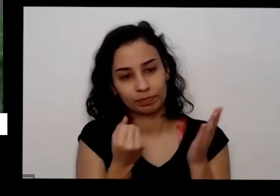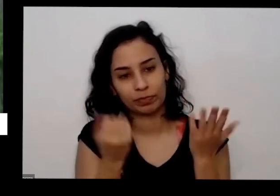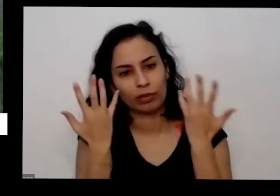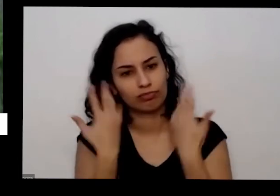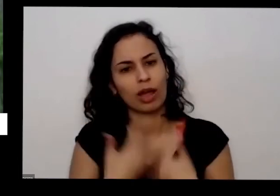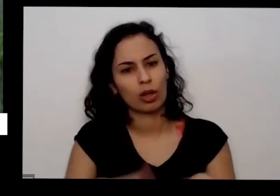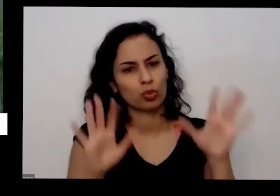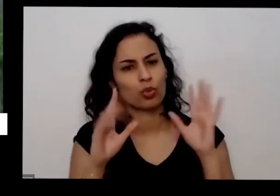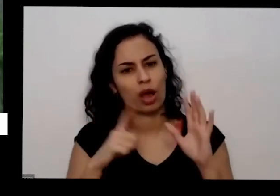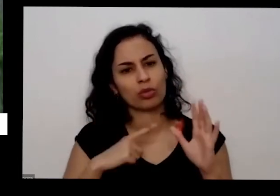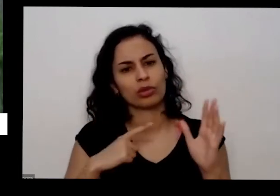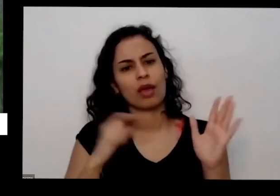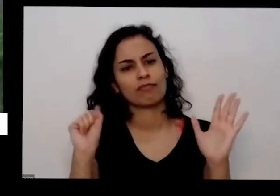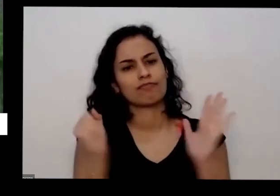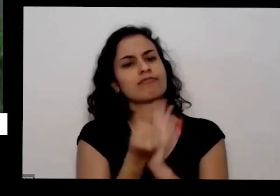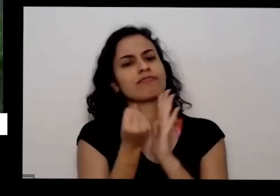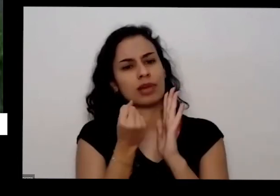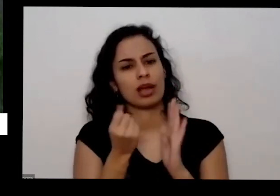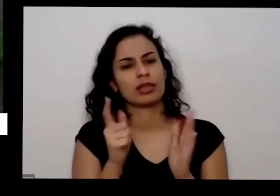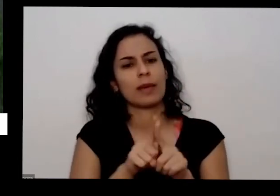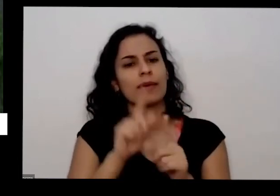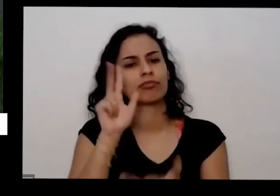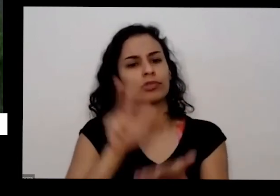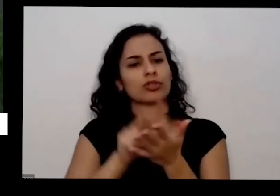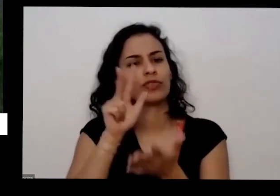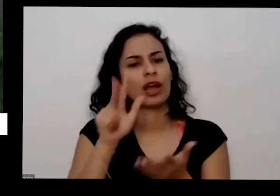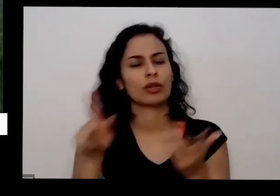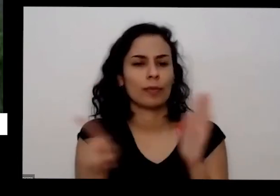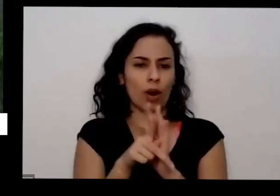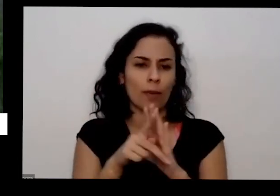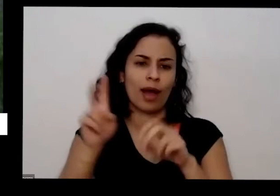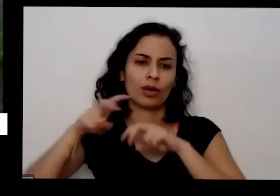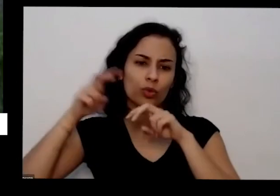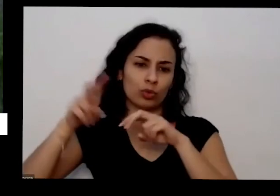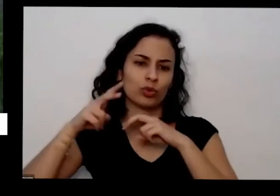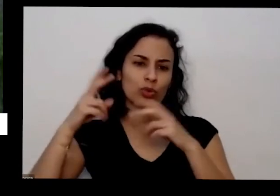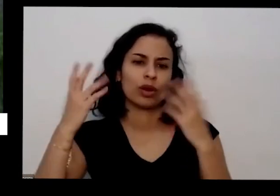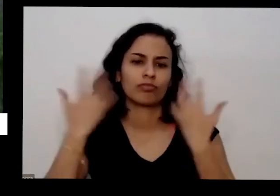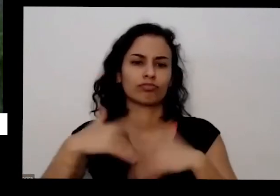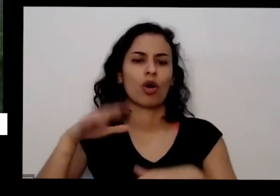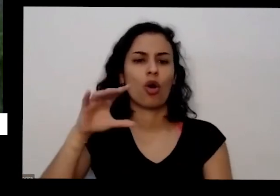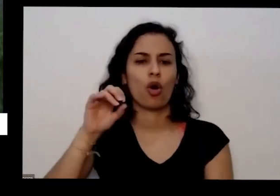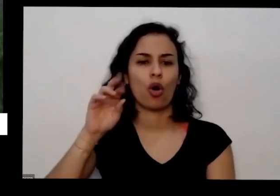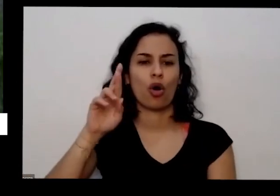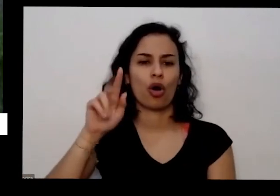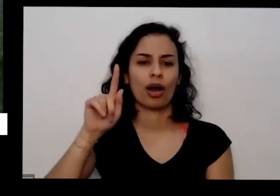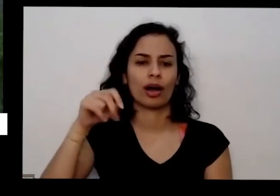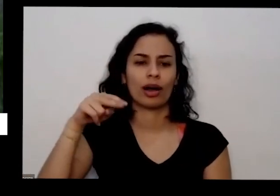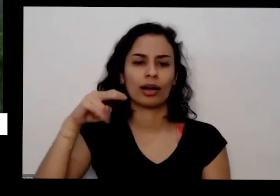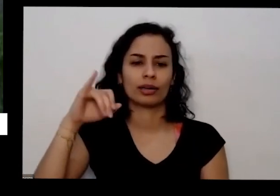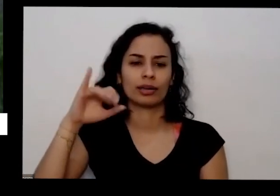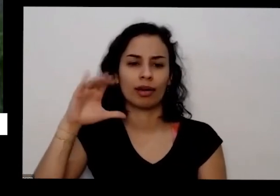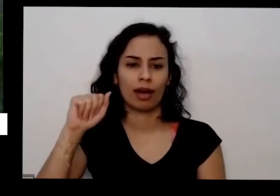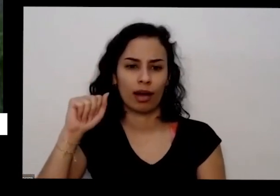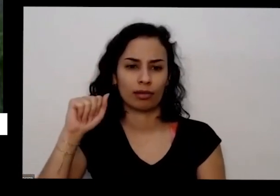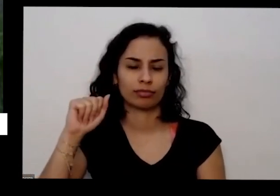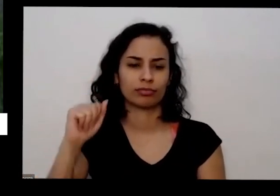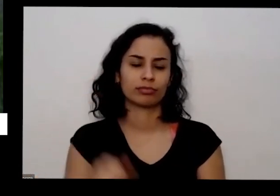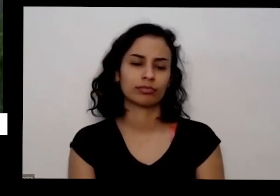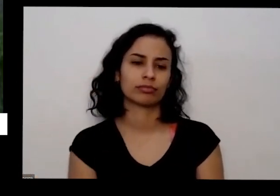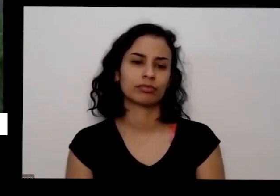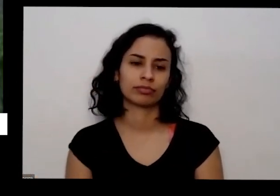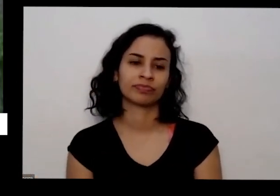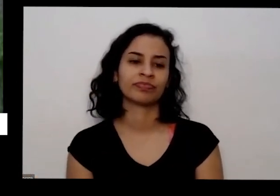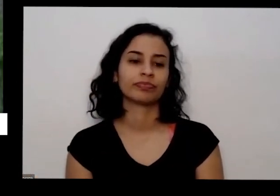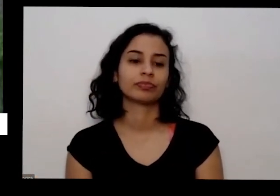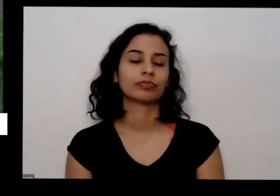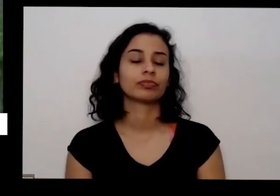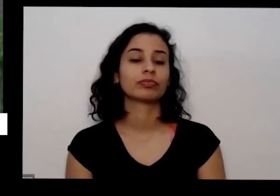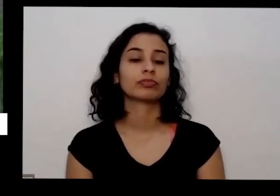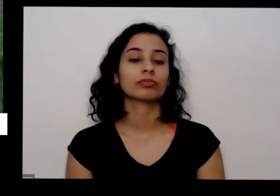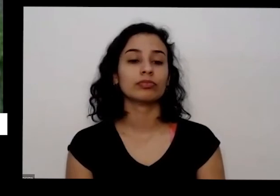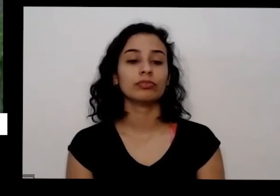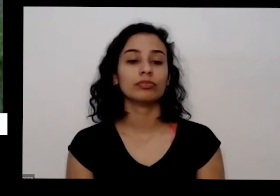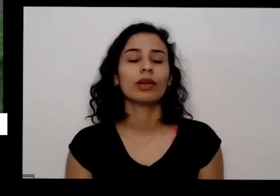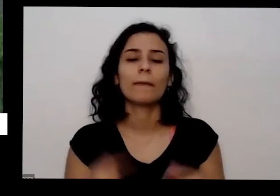pela agricultura orgânica aceito pela legislação e é muito bacana o que que é legal você utilizar